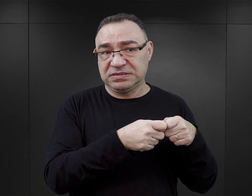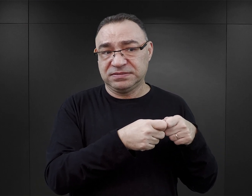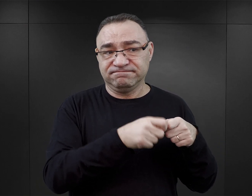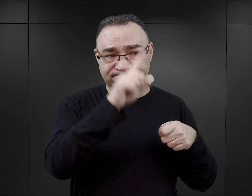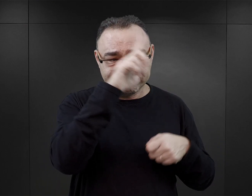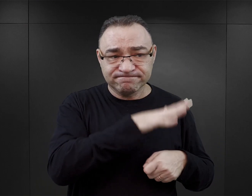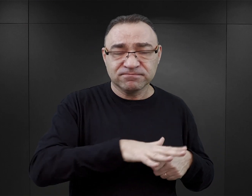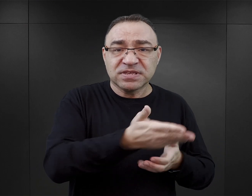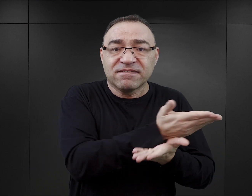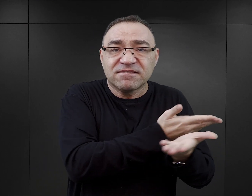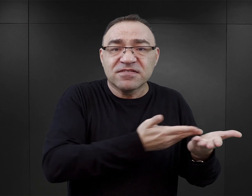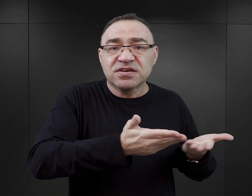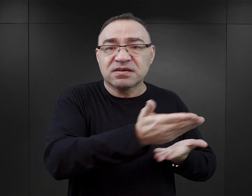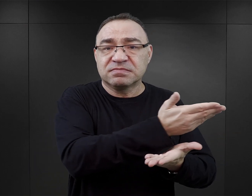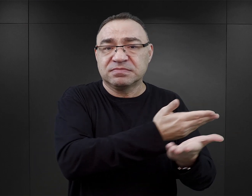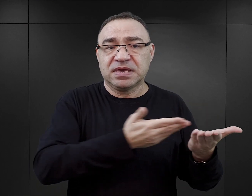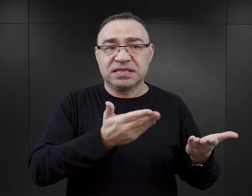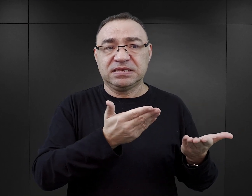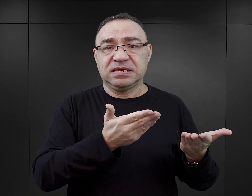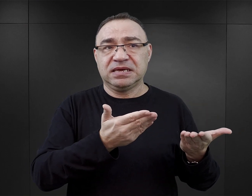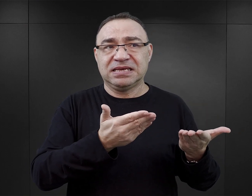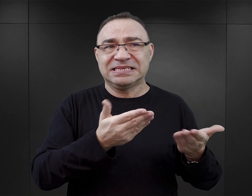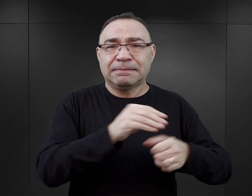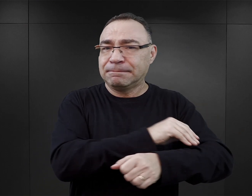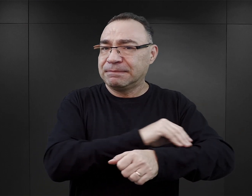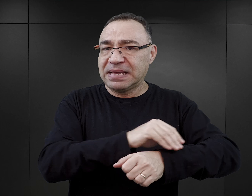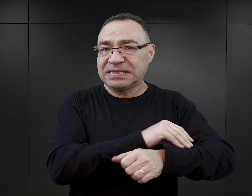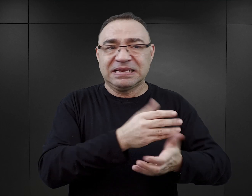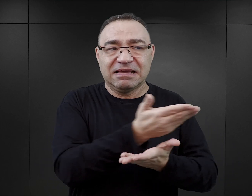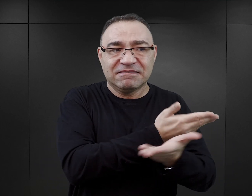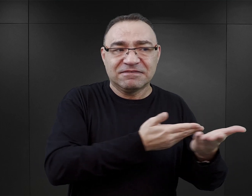w takiej społecznej sieci wymiany. Ja nie mówię tutaj o wymianie materialnej,